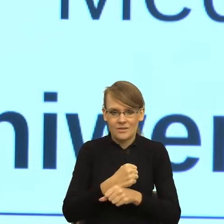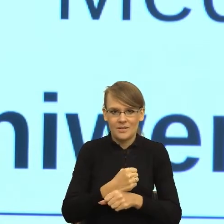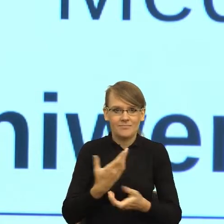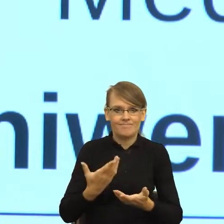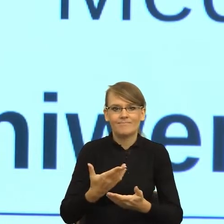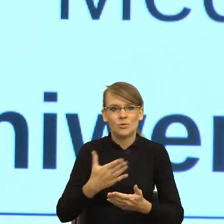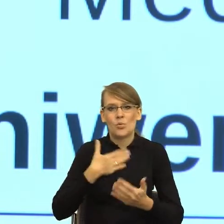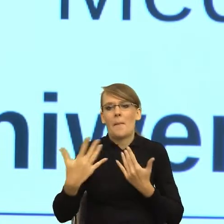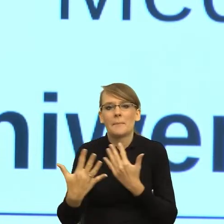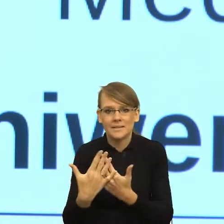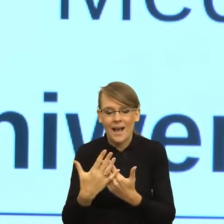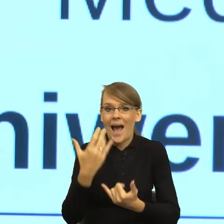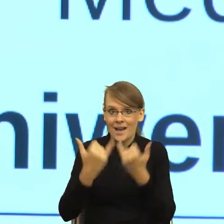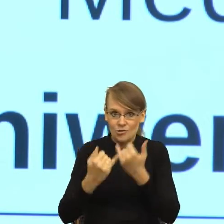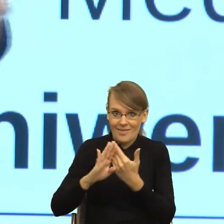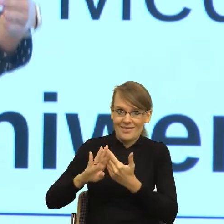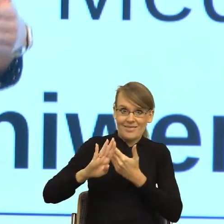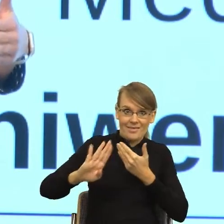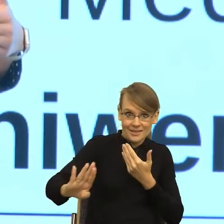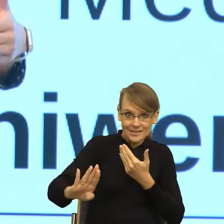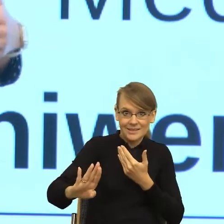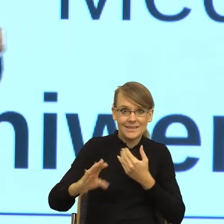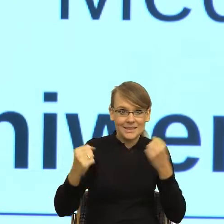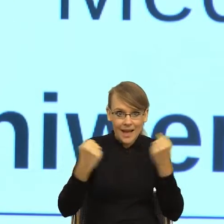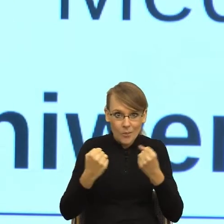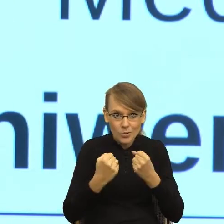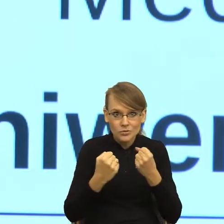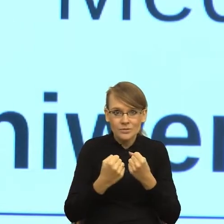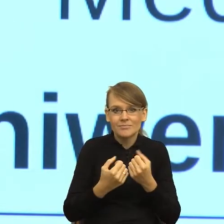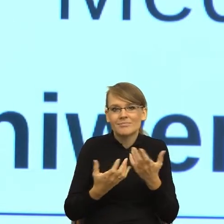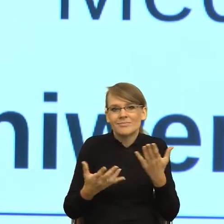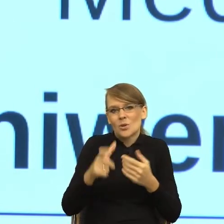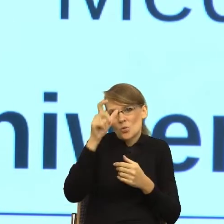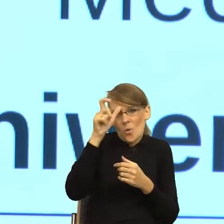że człowiek się po prostu boi urzędu i traktuje go jako wroga.